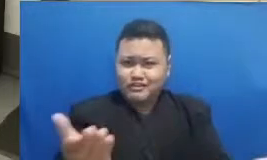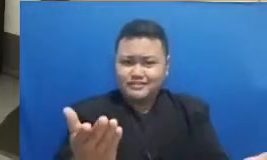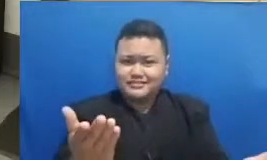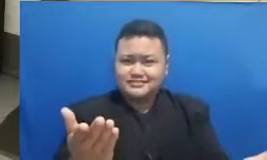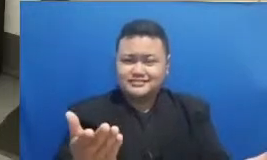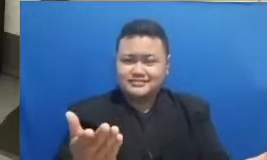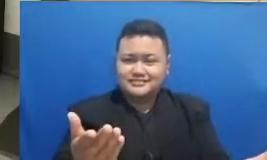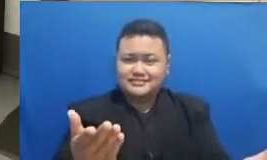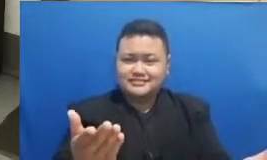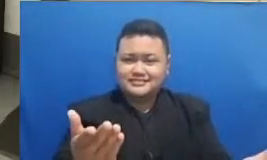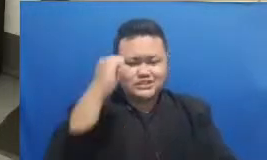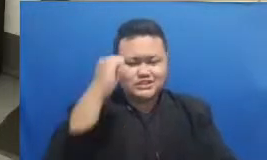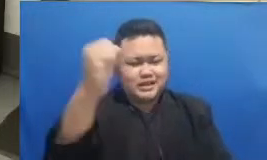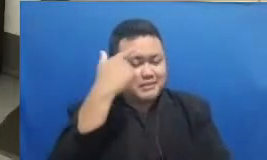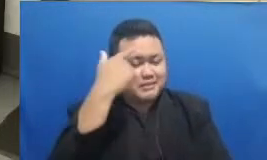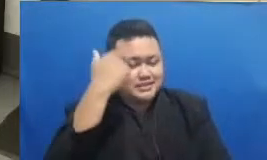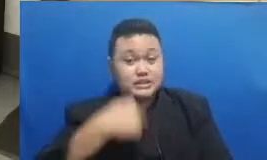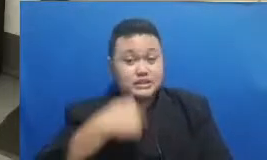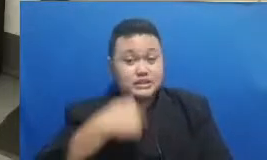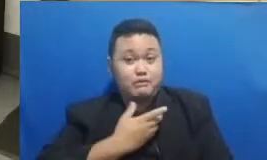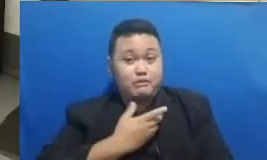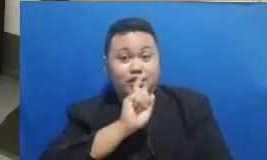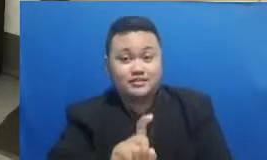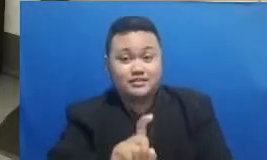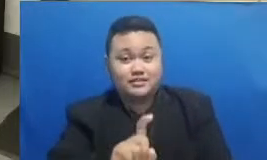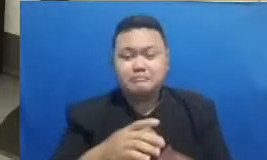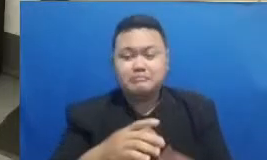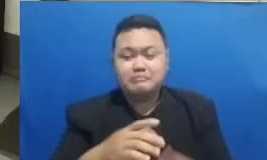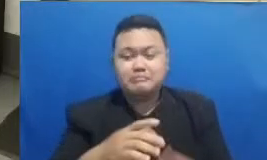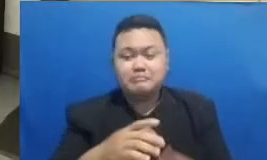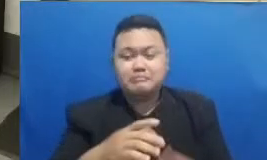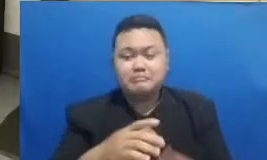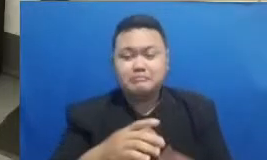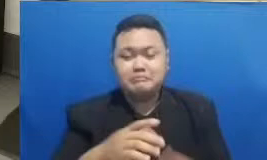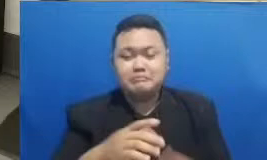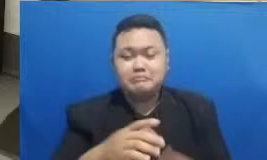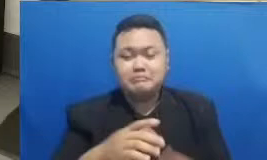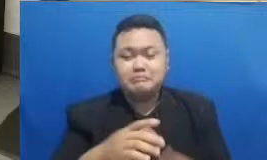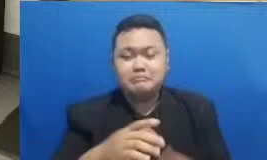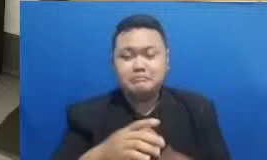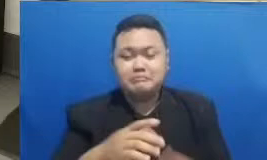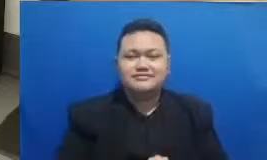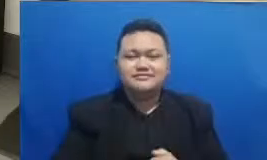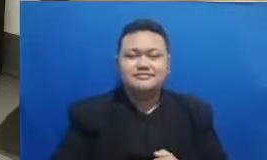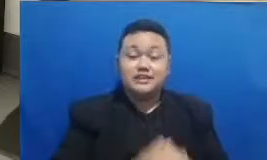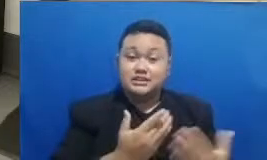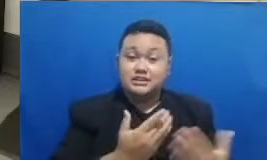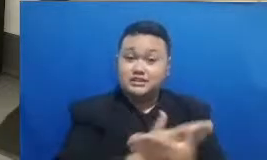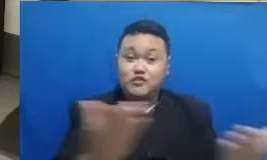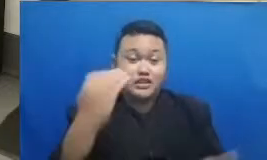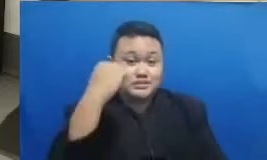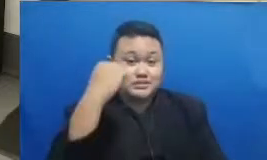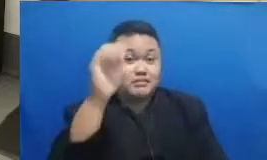nih kepada ba pak dan ibu Bagaimana Apa kabar masih kita semangat untuk meneruskan pelajaran kita